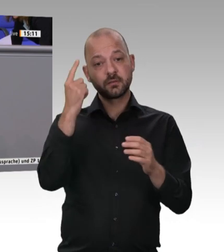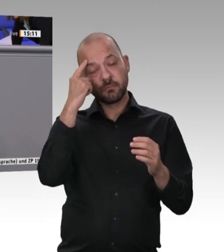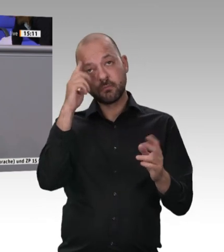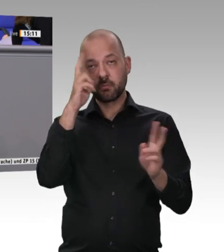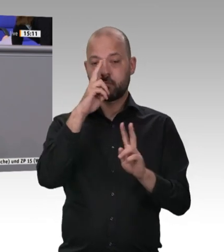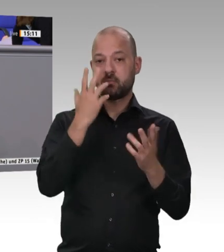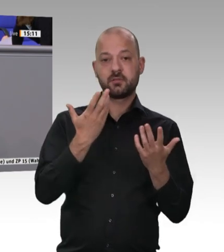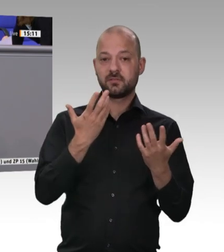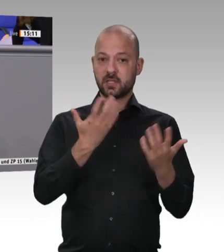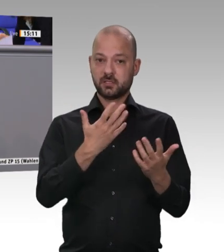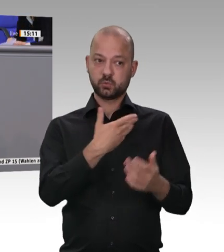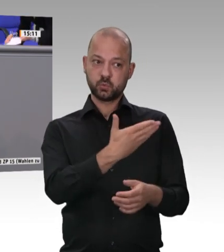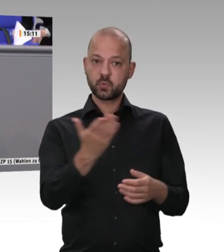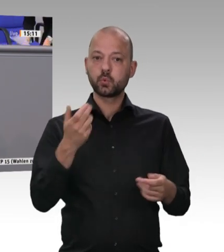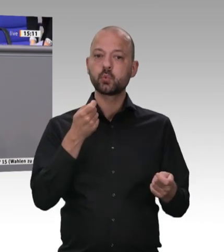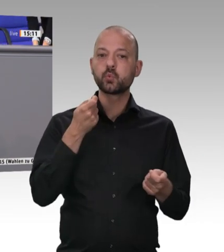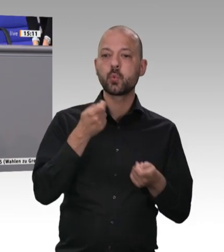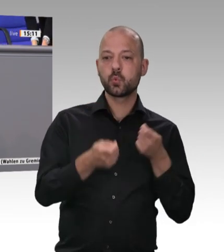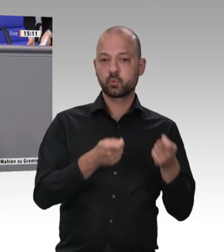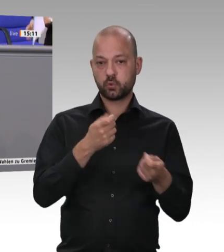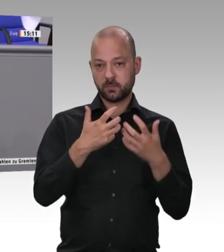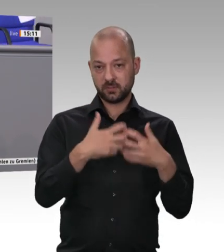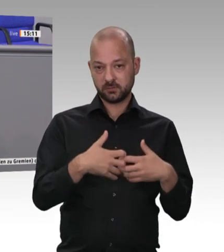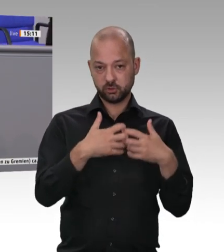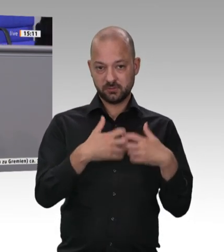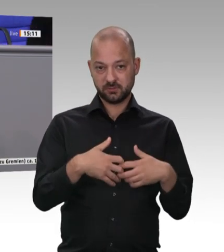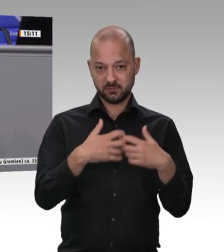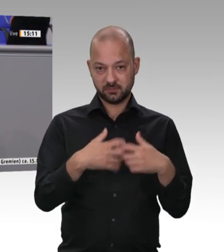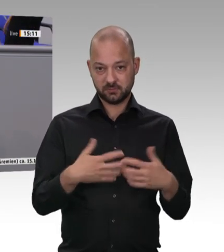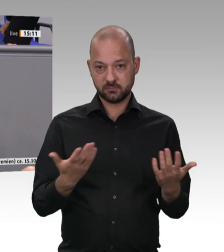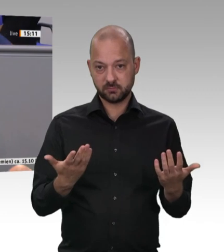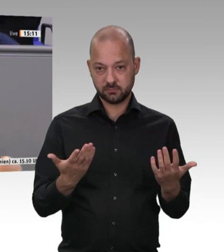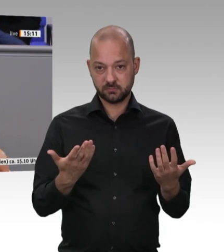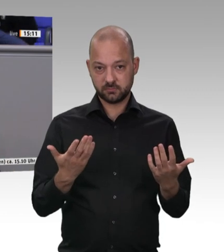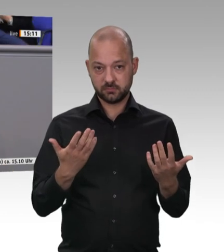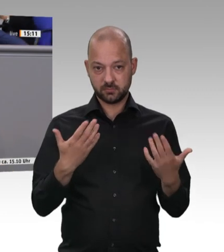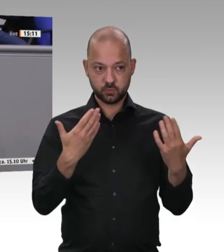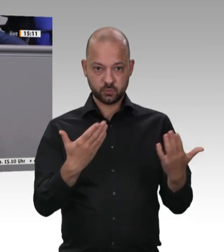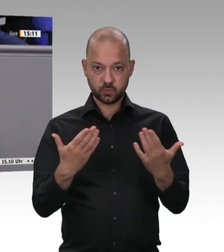und Kollegen aus Osteuropa – unter schäbigsten Bedingungen lebend, schlecht behandelt und